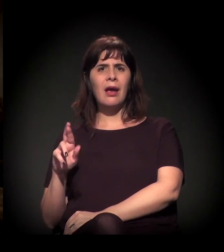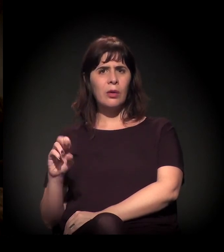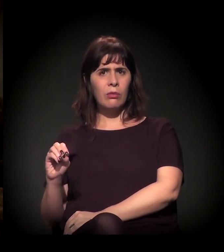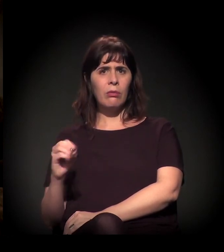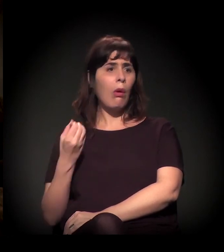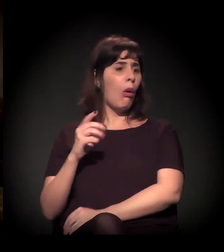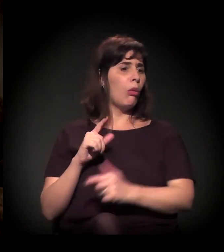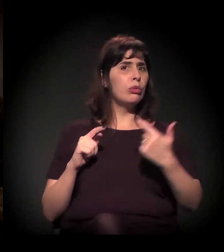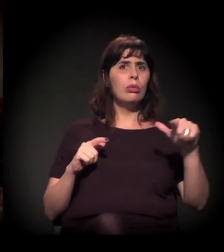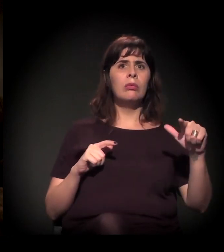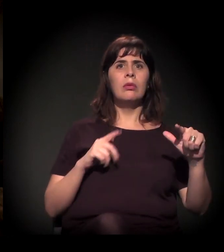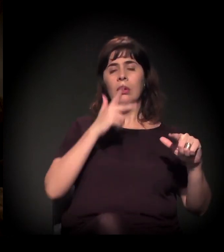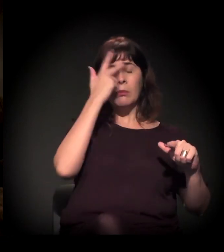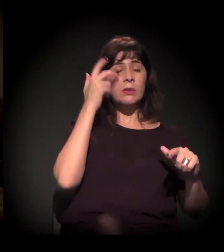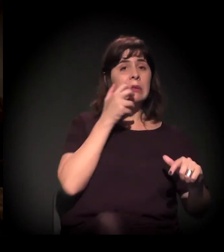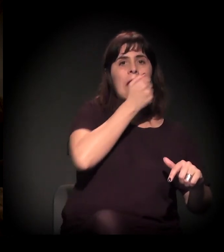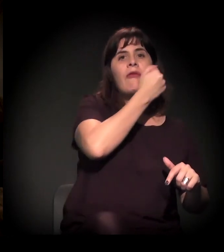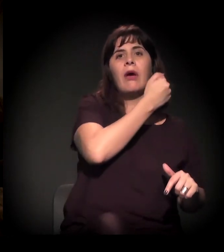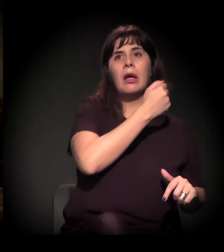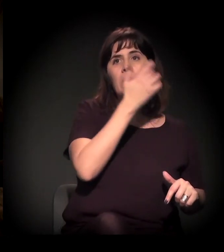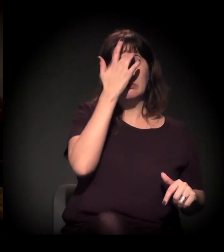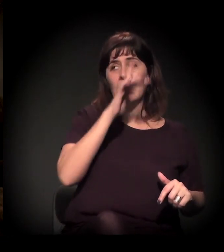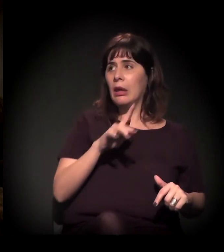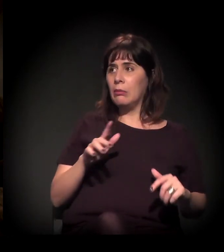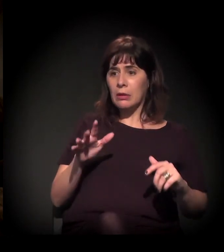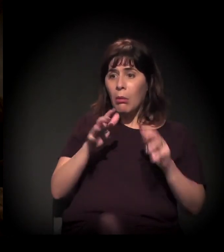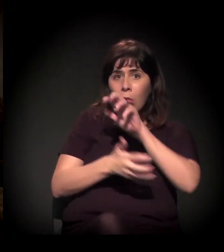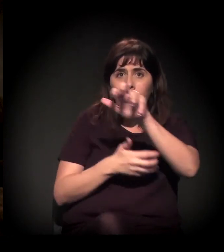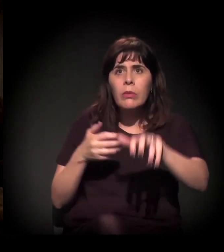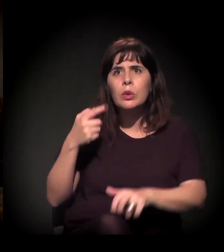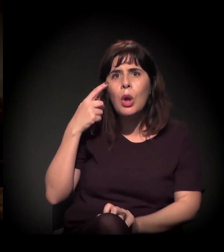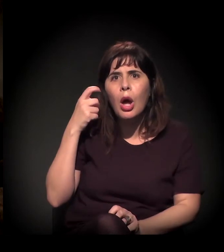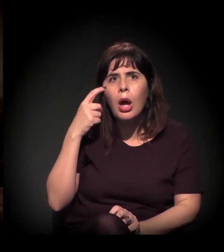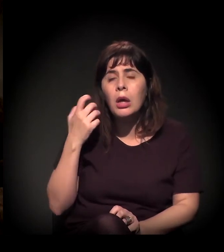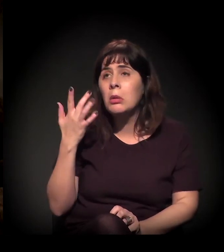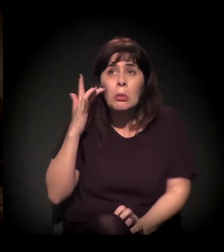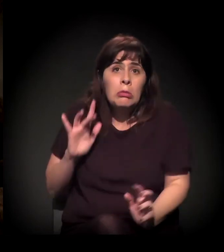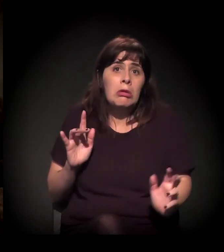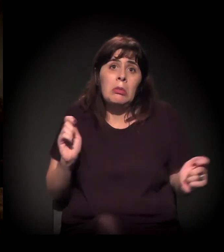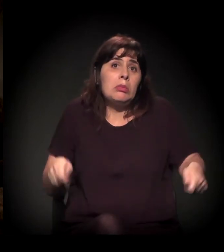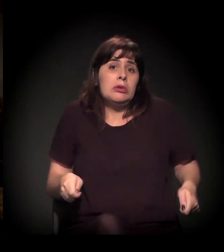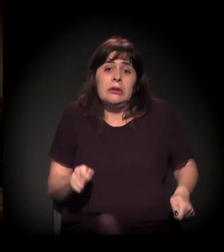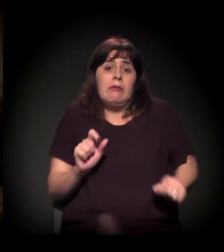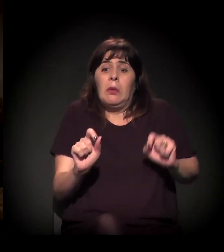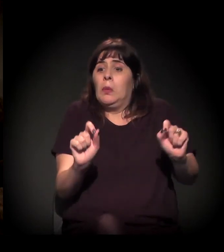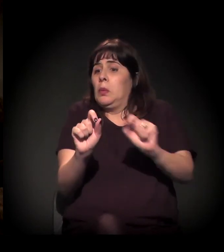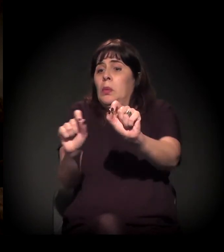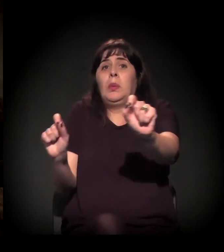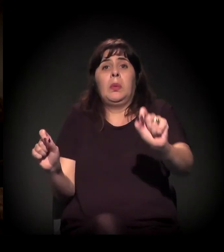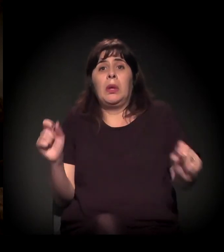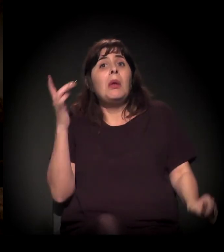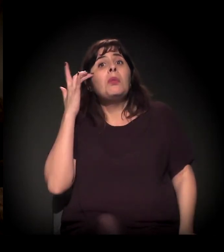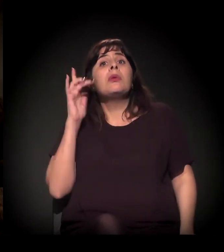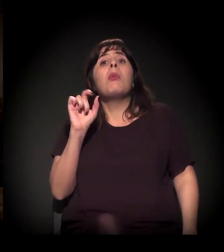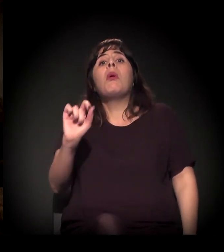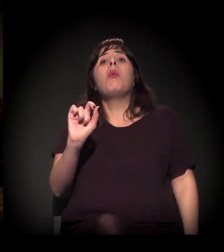A gente está vendo o movimento do Dória e tudo mais. É possível que tudo isso aconteça. Mesmo porque a gente nem sabe o que vai acontecer.